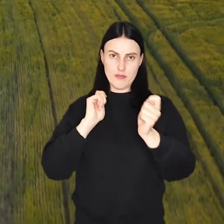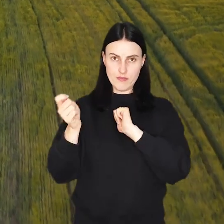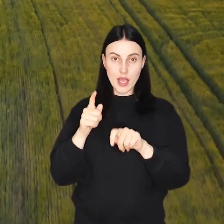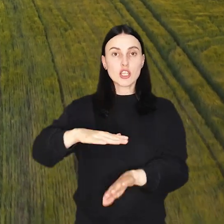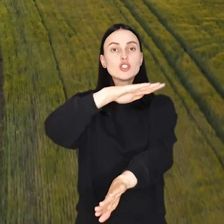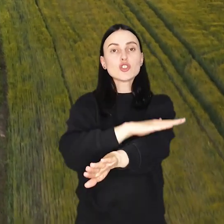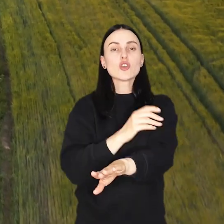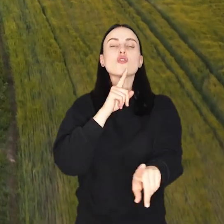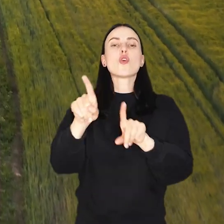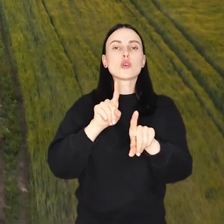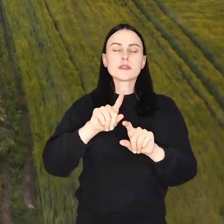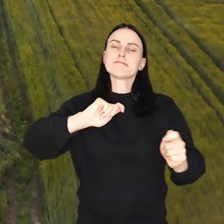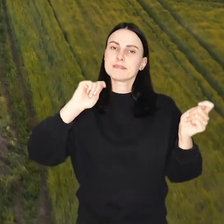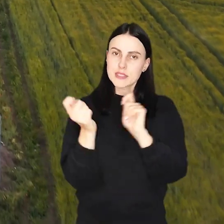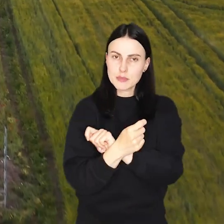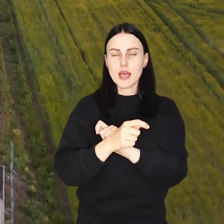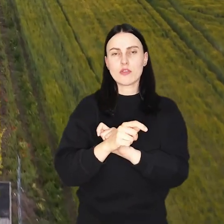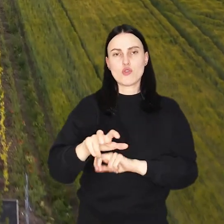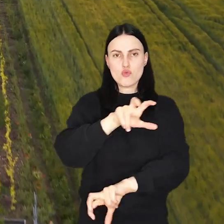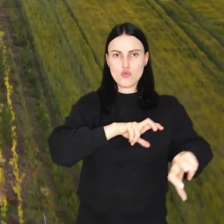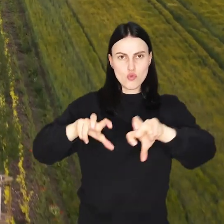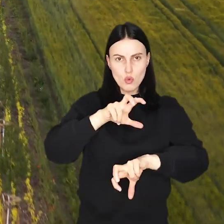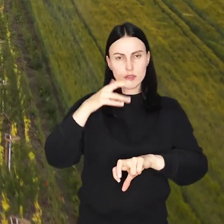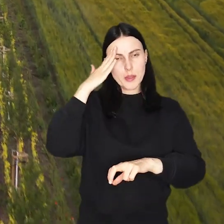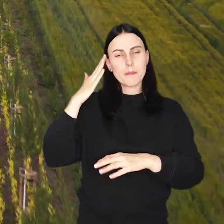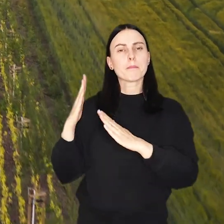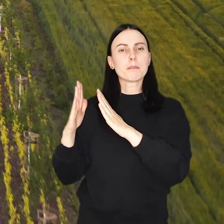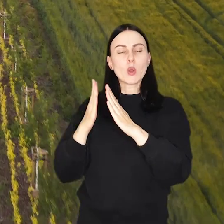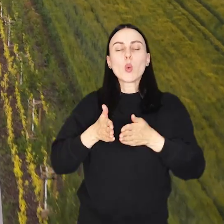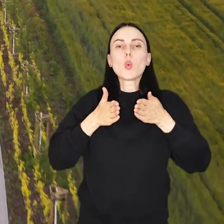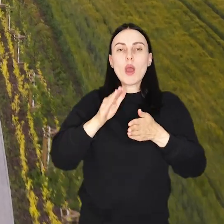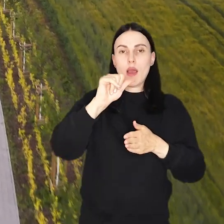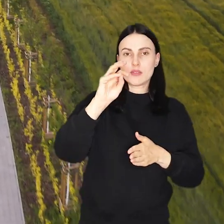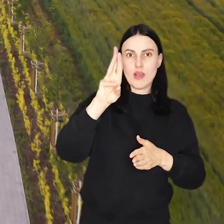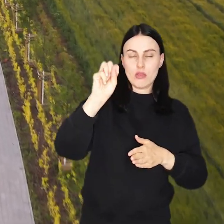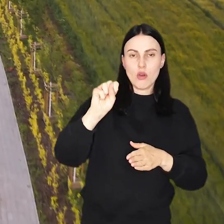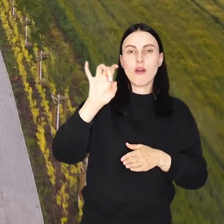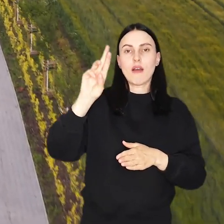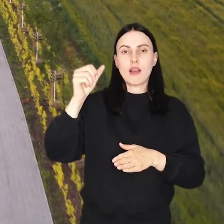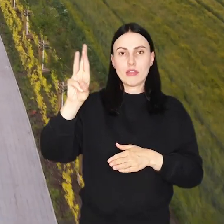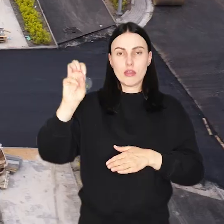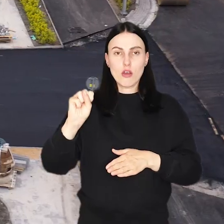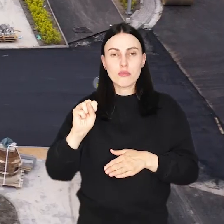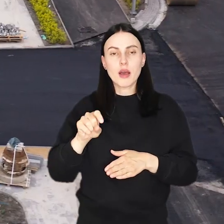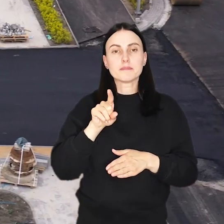Zamknięcie skrzyżowania oznacza zmiany w dojeździe dla mieszkańców poszczególnych odcinków ulic Asfaltowej i Granitowej,